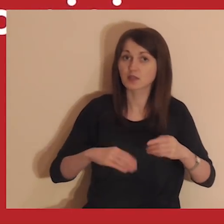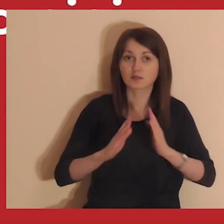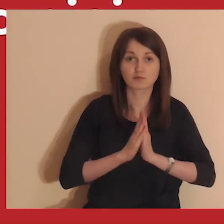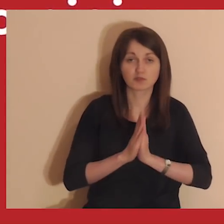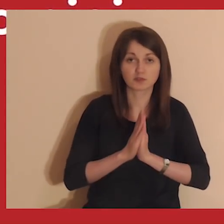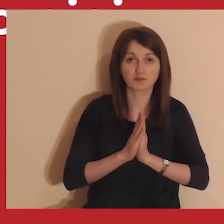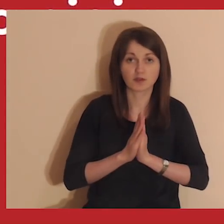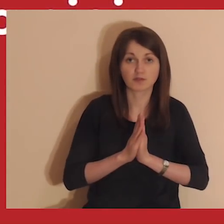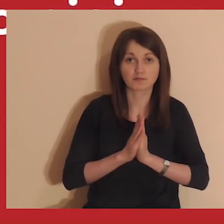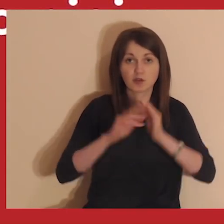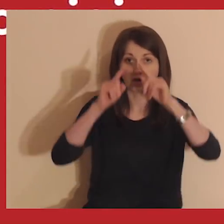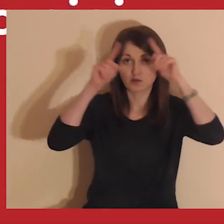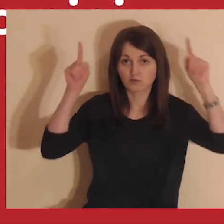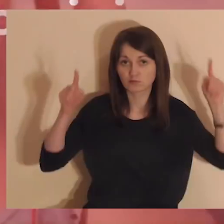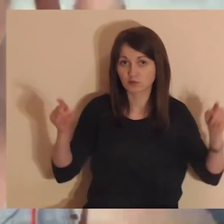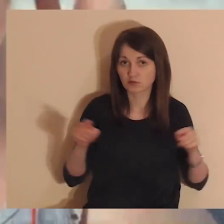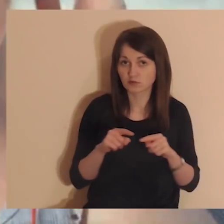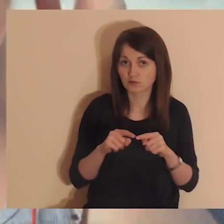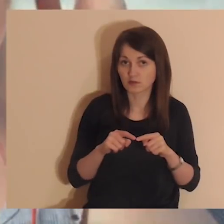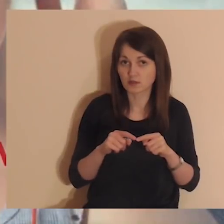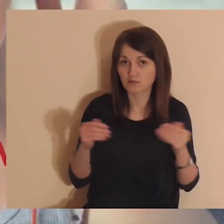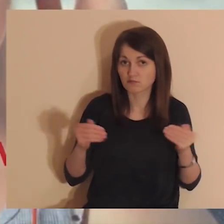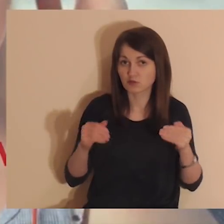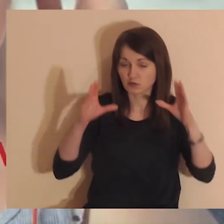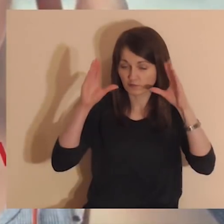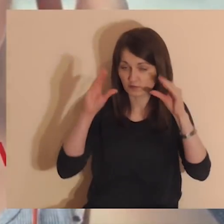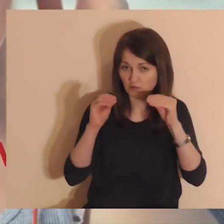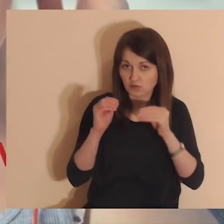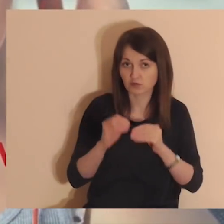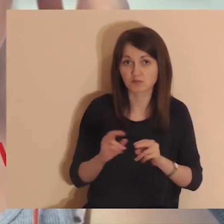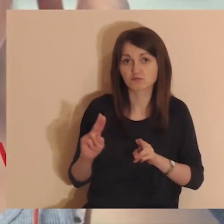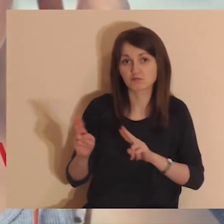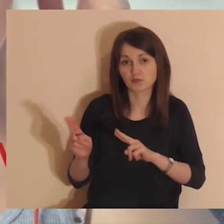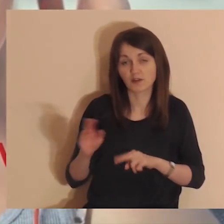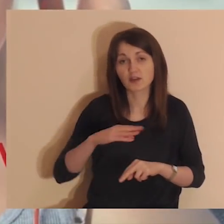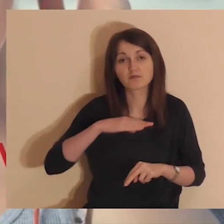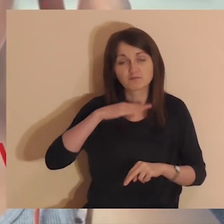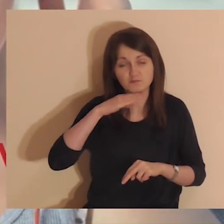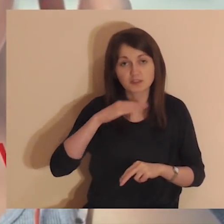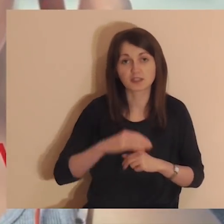Przed medytacją możesz wyłączyć monitor. Do modlitwy wystarczy sam dźwięk.